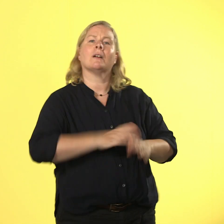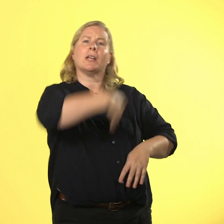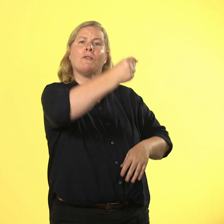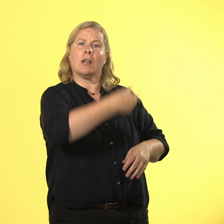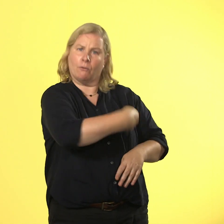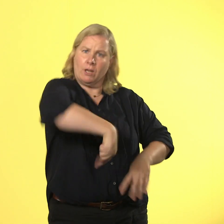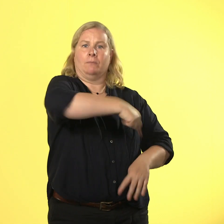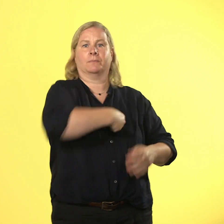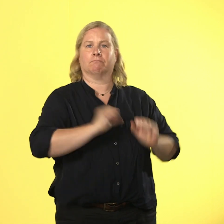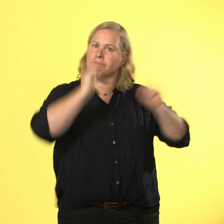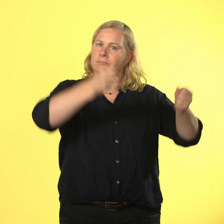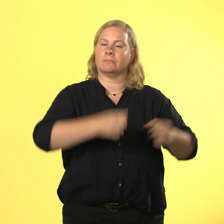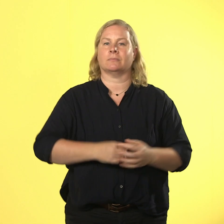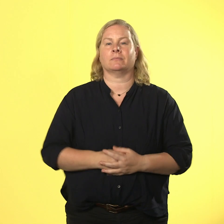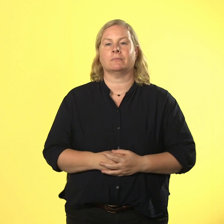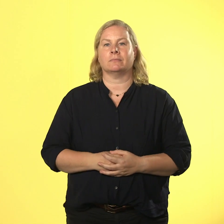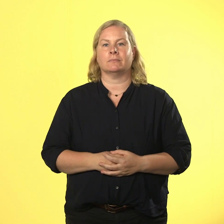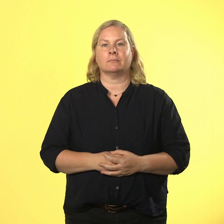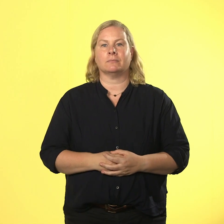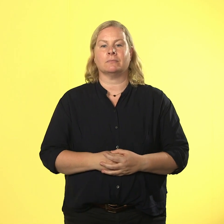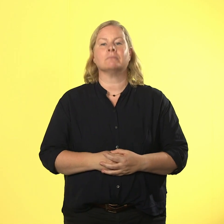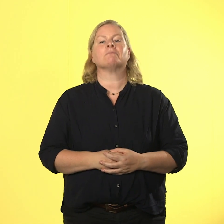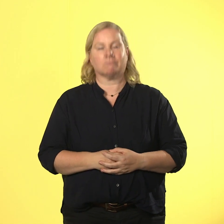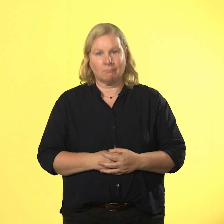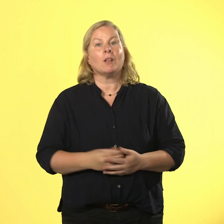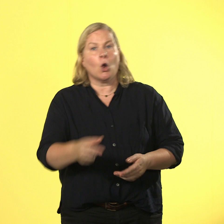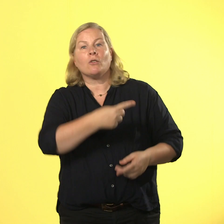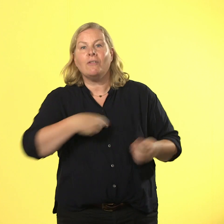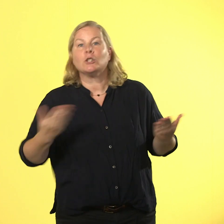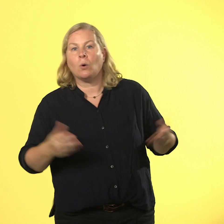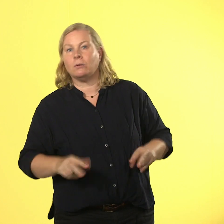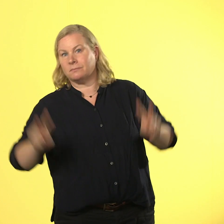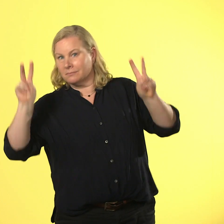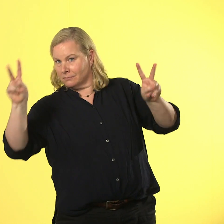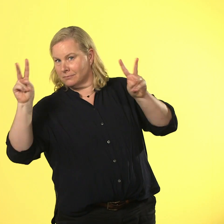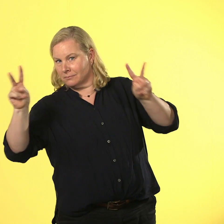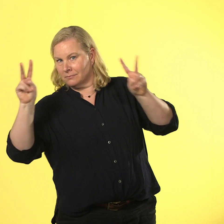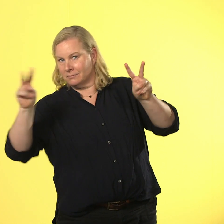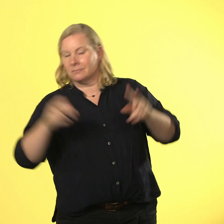und wir jetzt alle so: peace! und jetzt bist du dran: